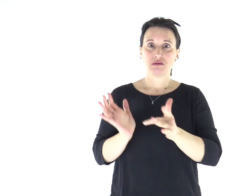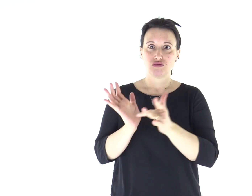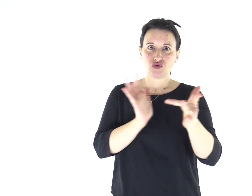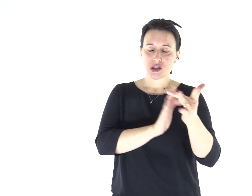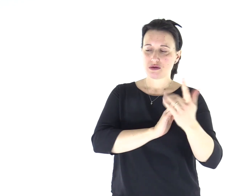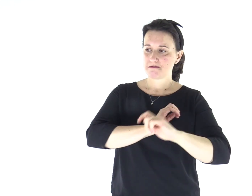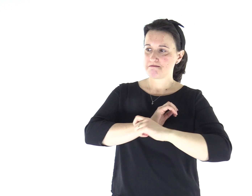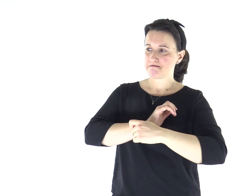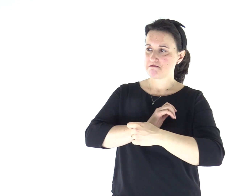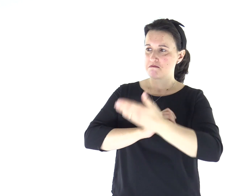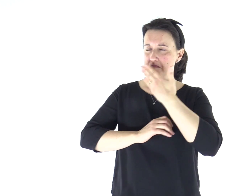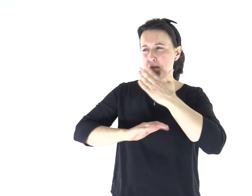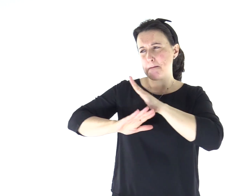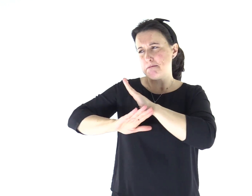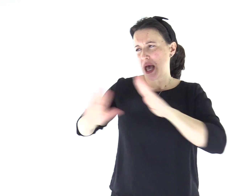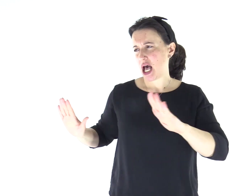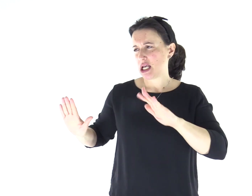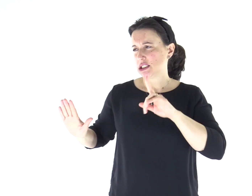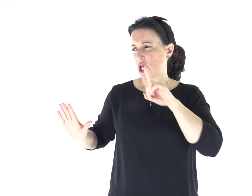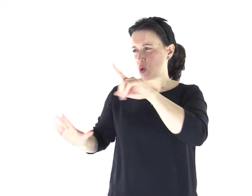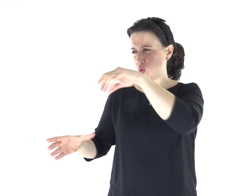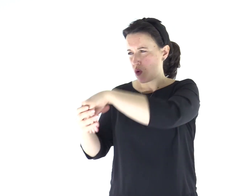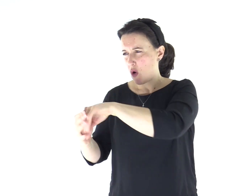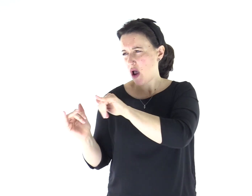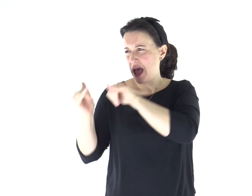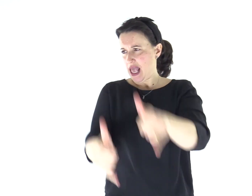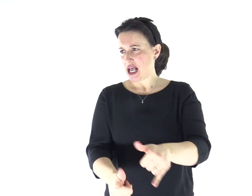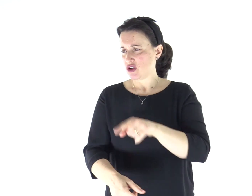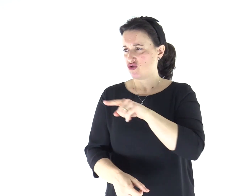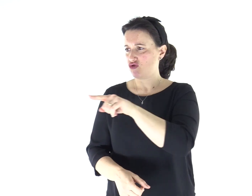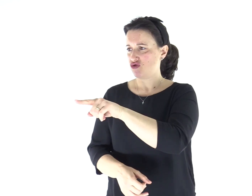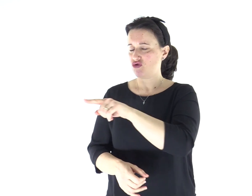E Gesù gli ordinò severamente: «Taci! Esci da lui!».